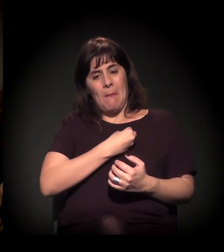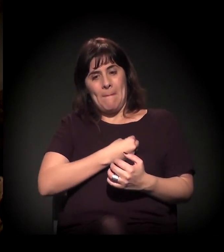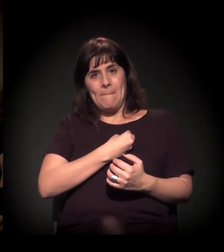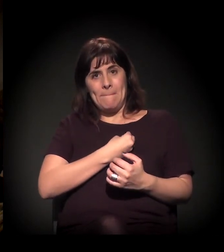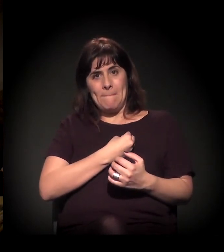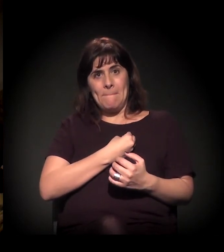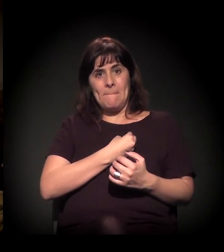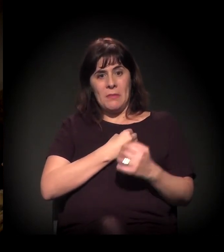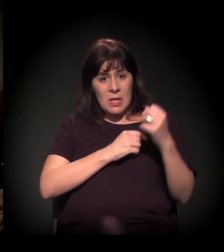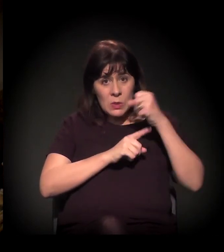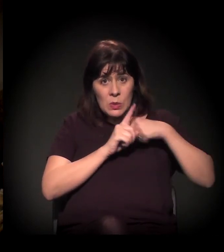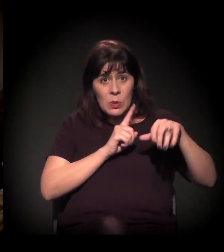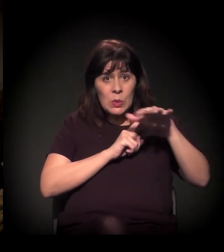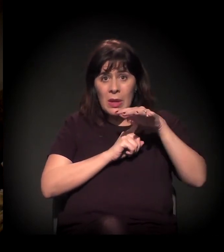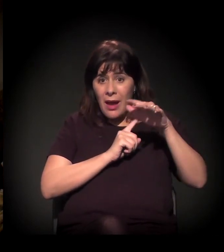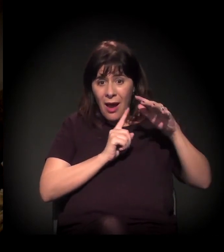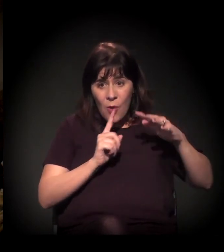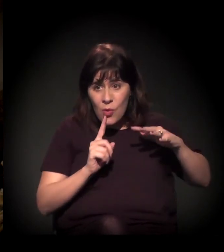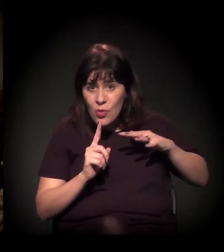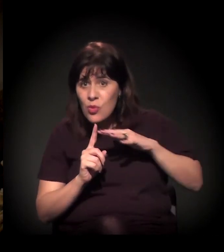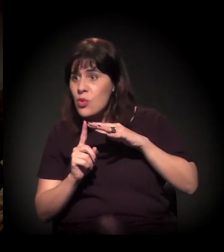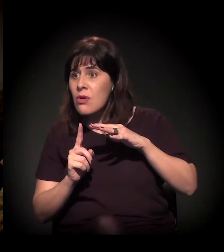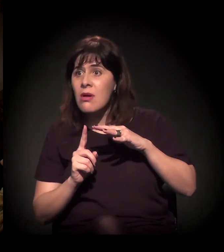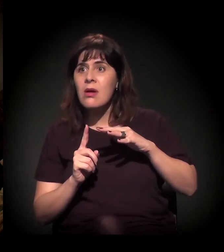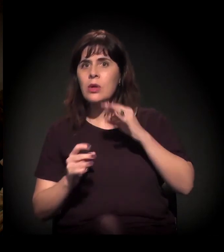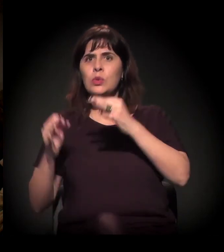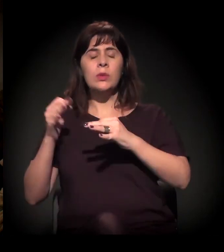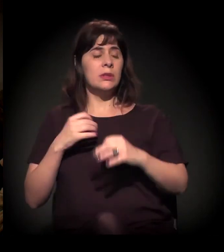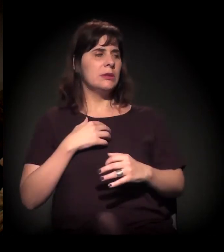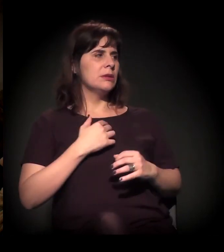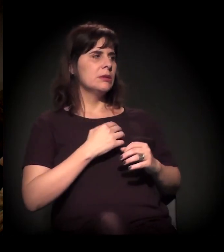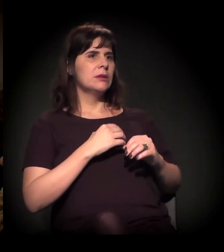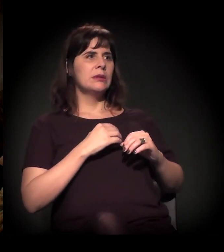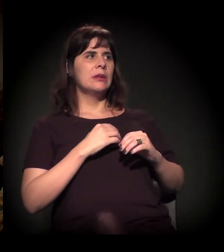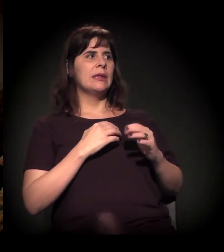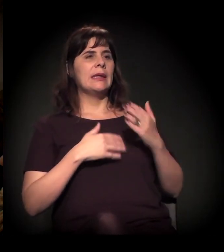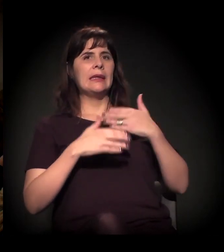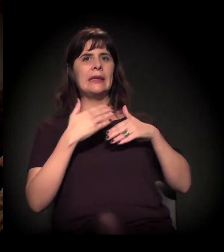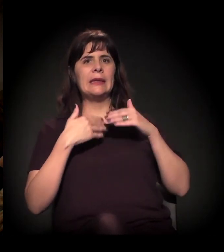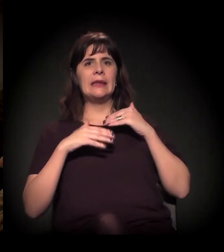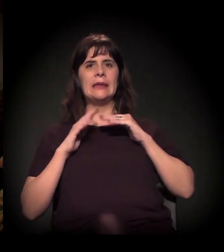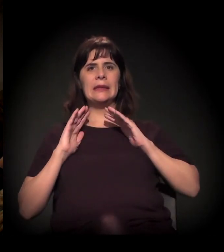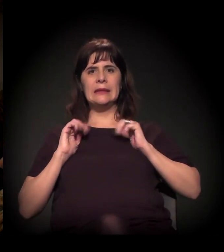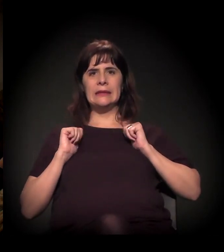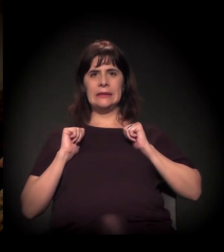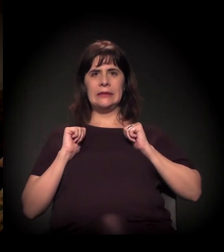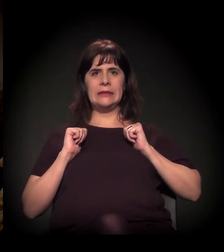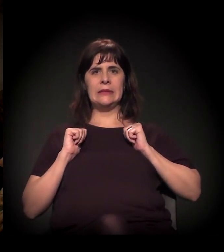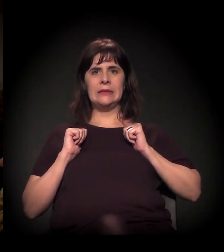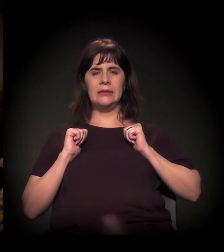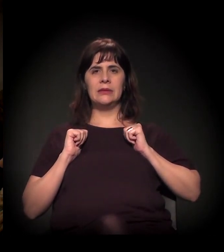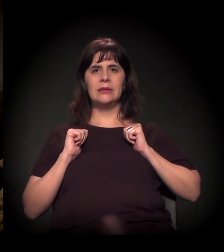a sociedade civil chega, eles param, eles arrefecem.